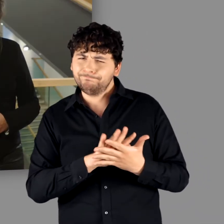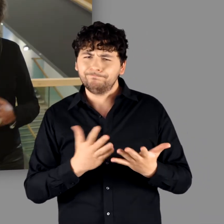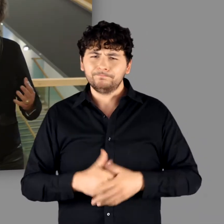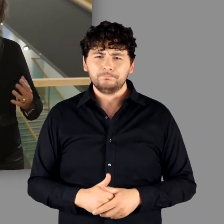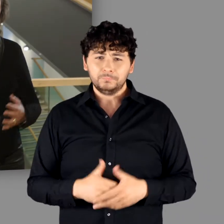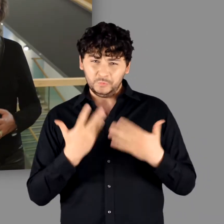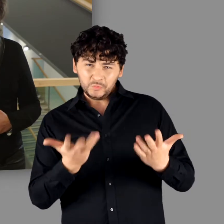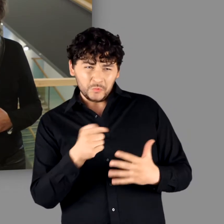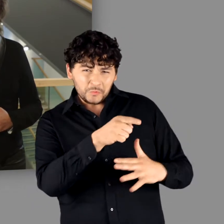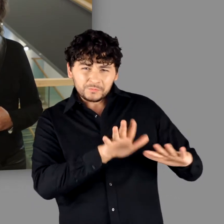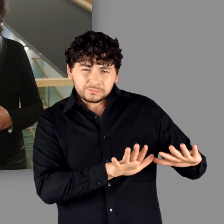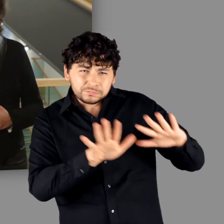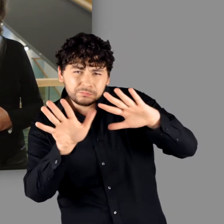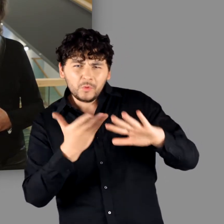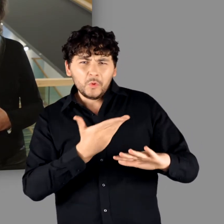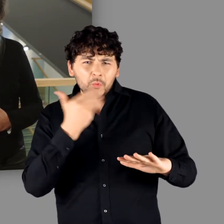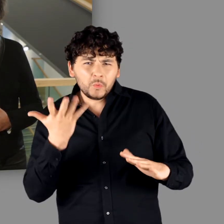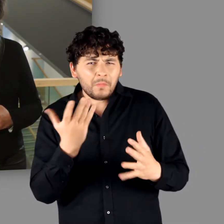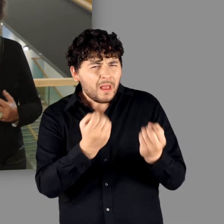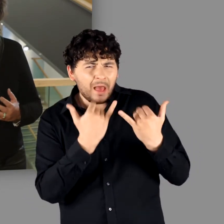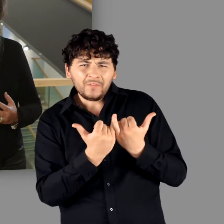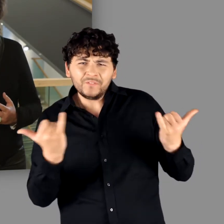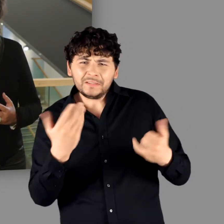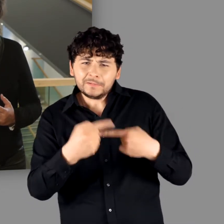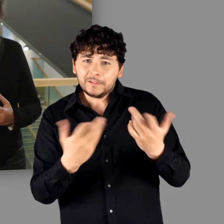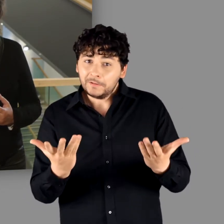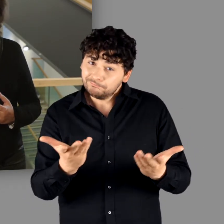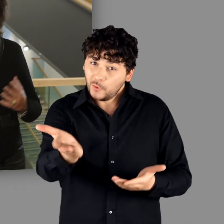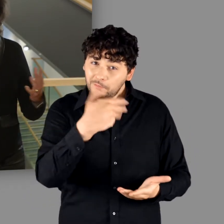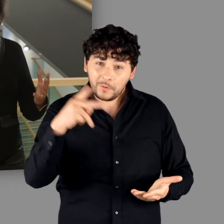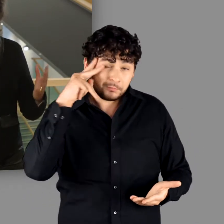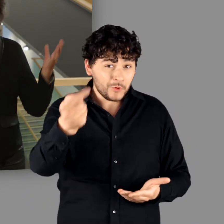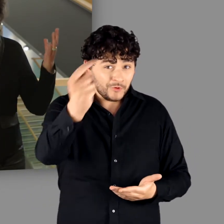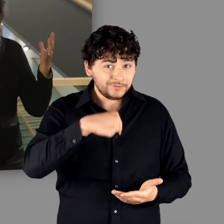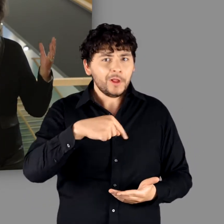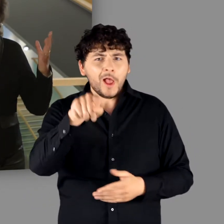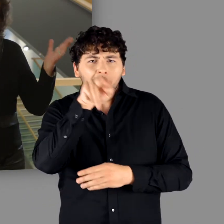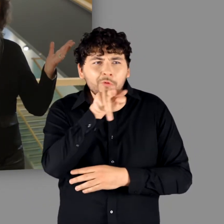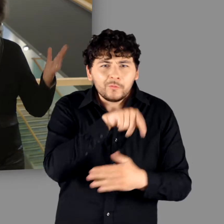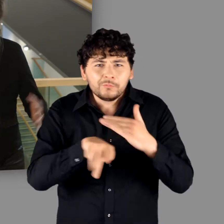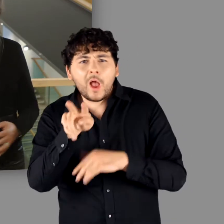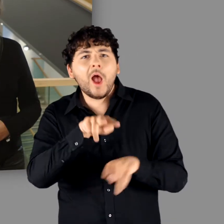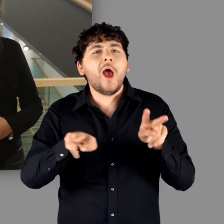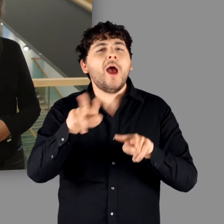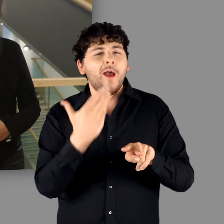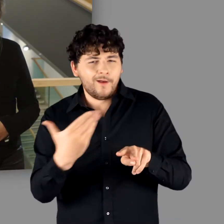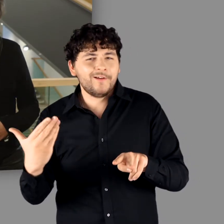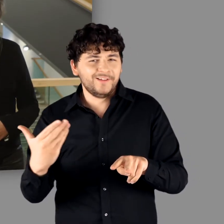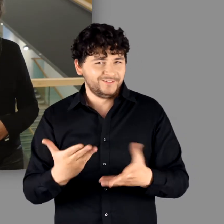Wie können wir diesen auffallenden Befund erklären? Kommen Sie nach Bonn! Hier erfahren Sie es!